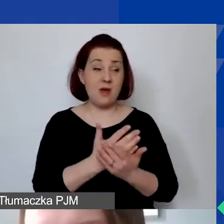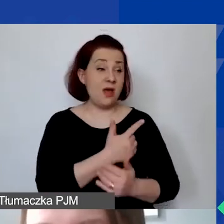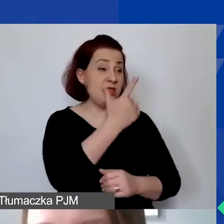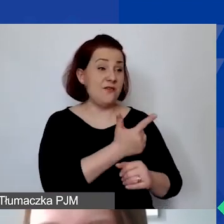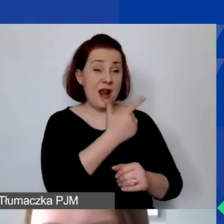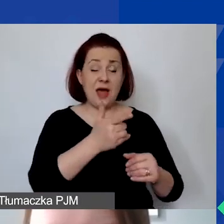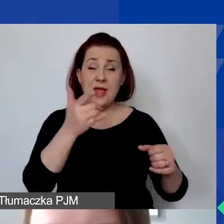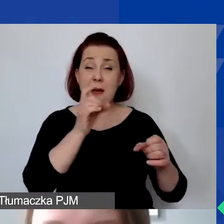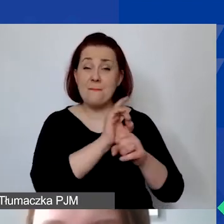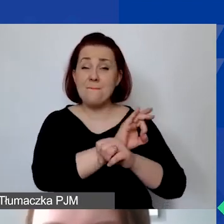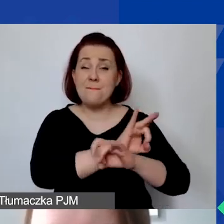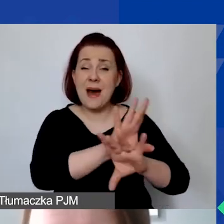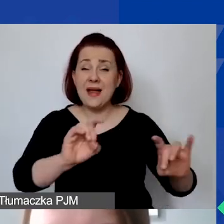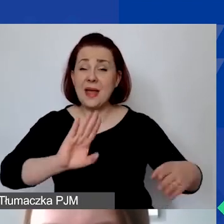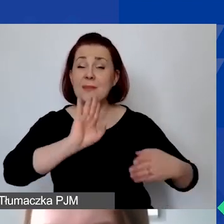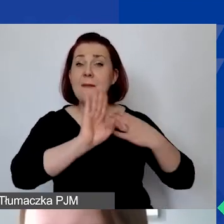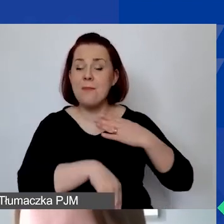Państwa-Darczyńcy, nasi donorzy zdecydowali,